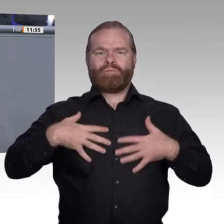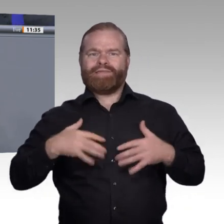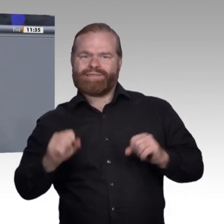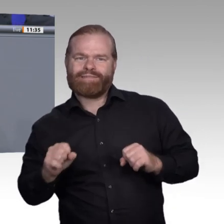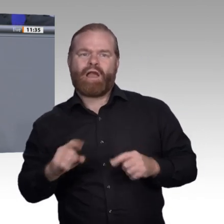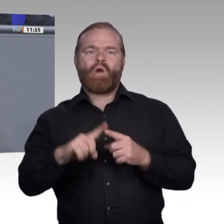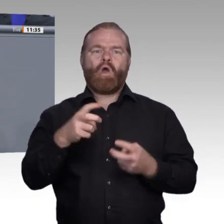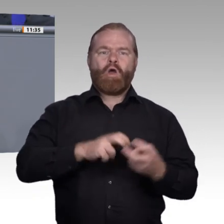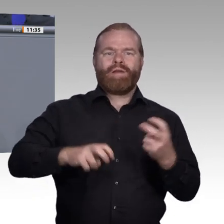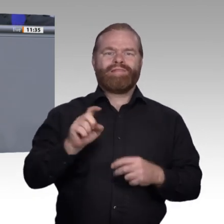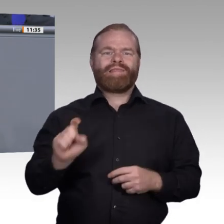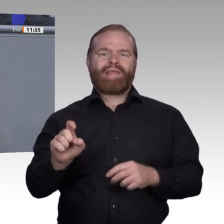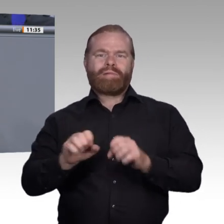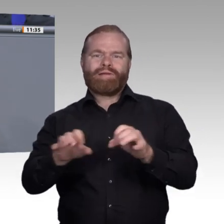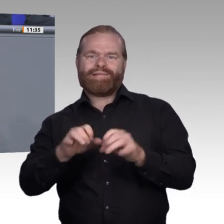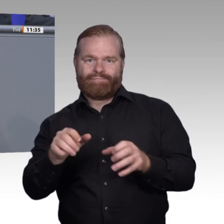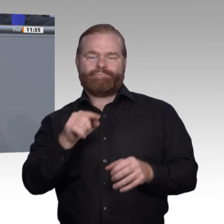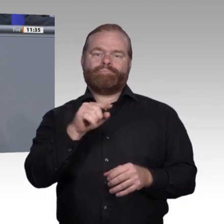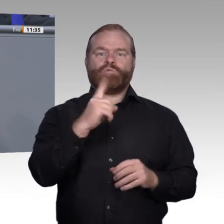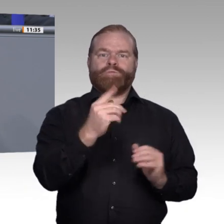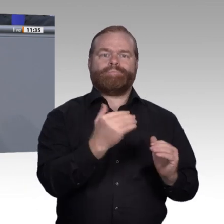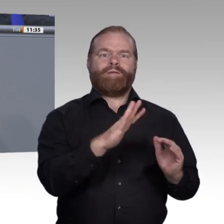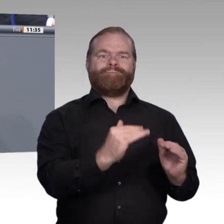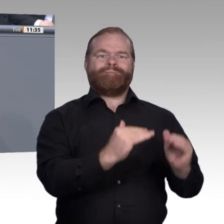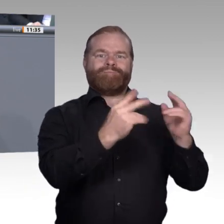Karrierewege hinweist. So muss zum Beispiel eines unserer Ziele sein, die vielfältigen